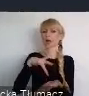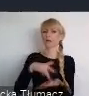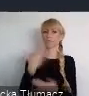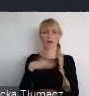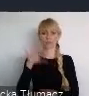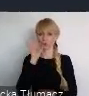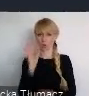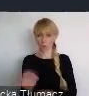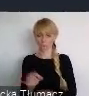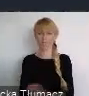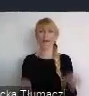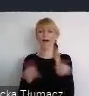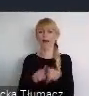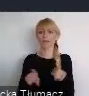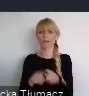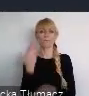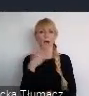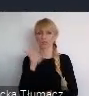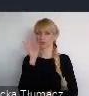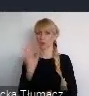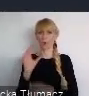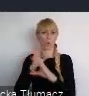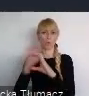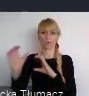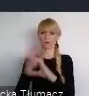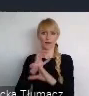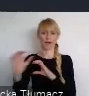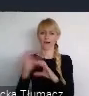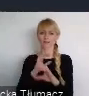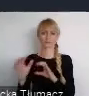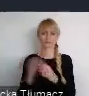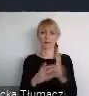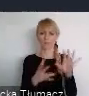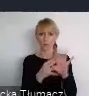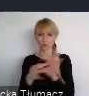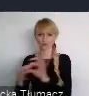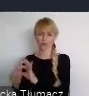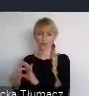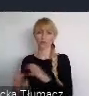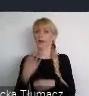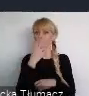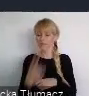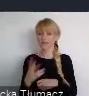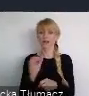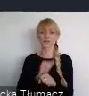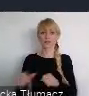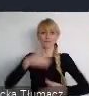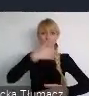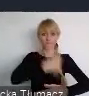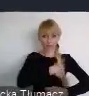Plus dobre połączenia komunikacyjne powodują, że kontakt nie tylko wewnętrzny w naszym kraju, pomiędzy innymi miastami